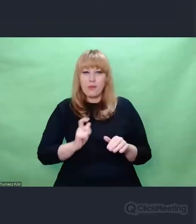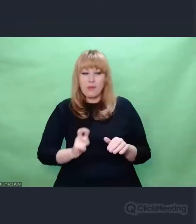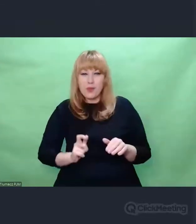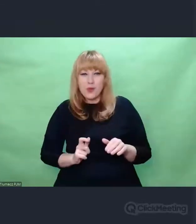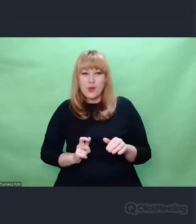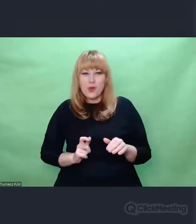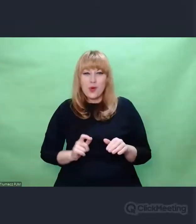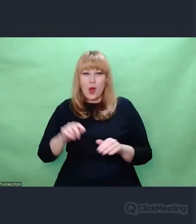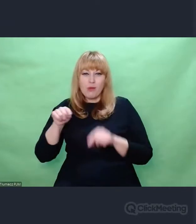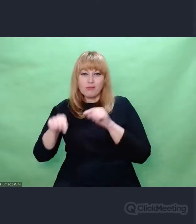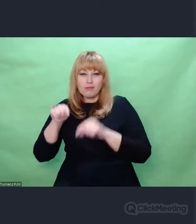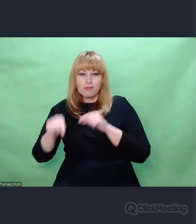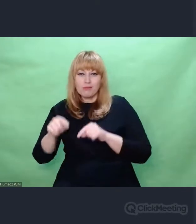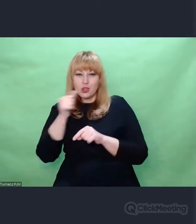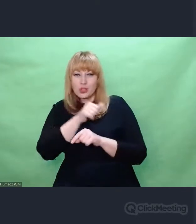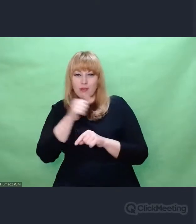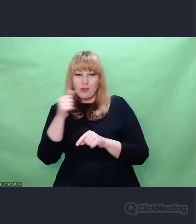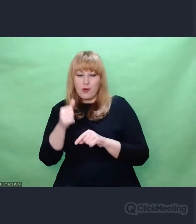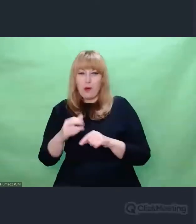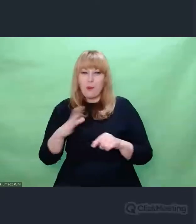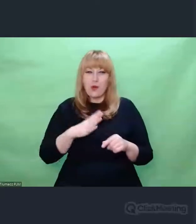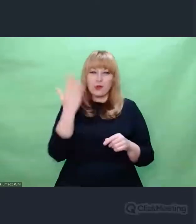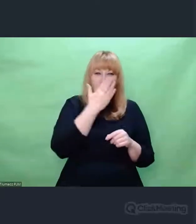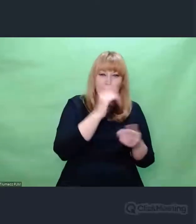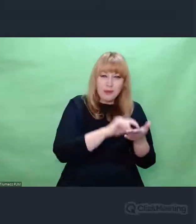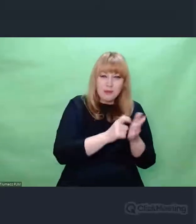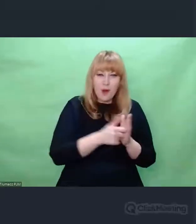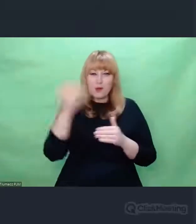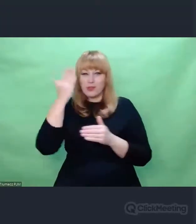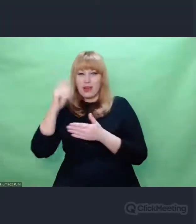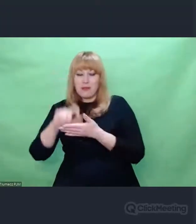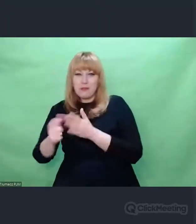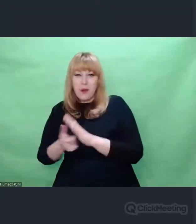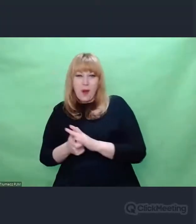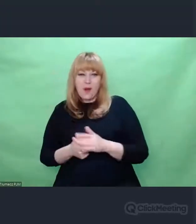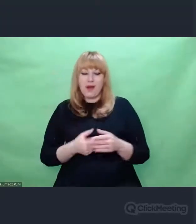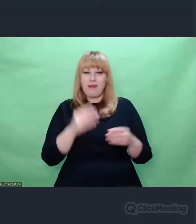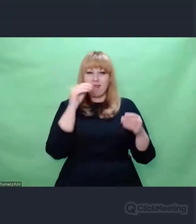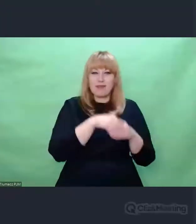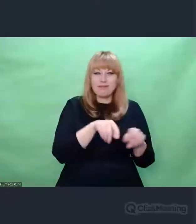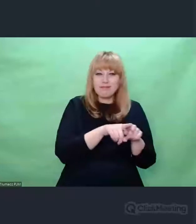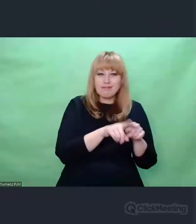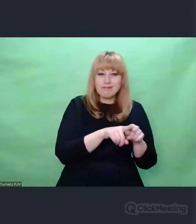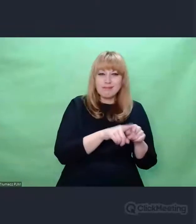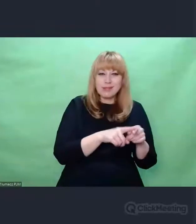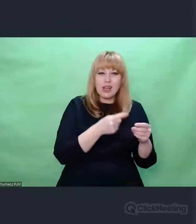w którym były oscylatory i urządzenia służące do odtwarzania i nadawania dźwięków